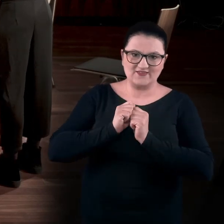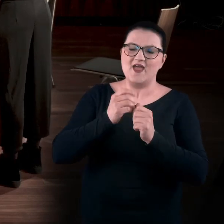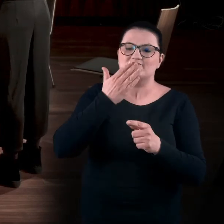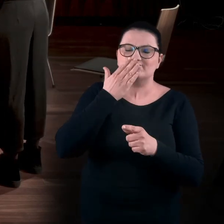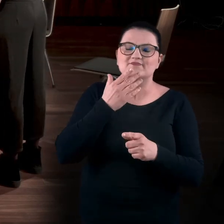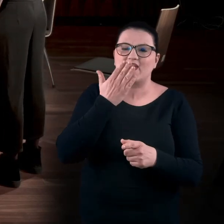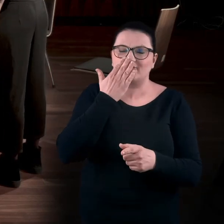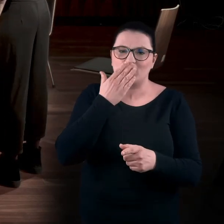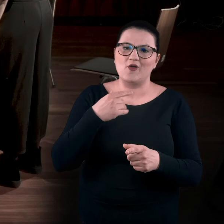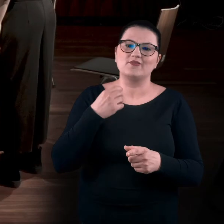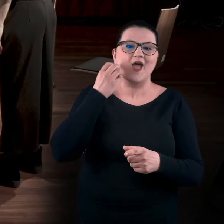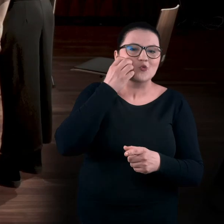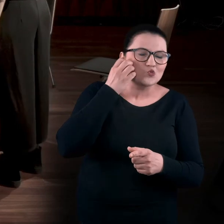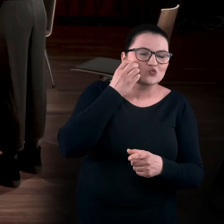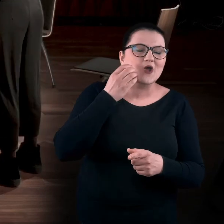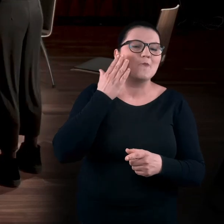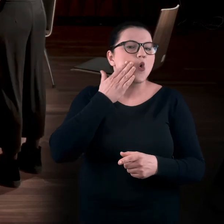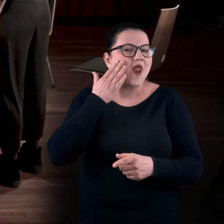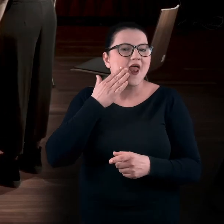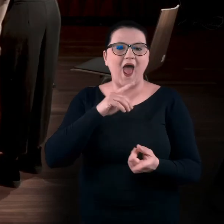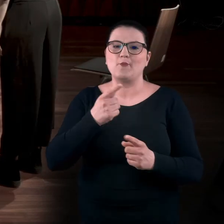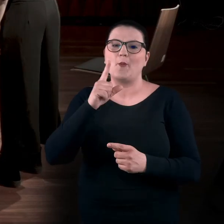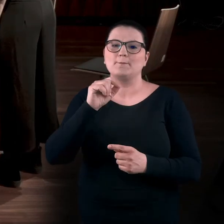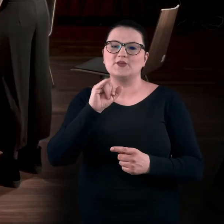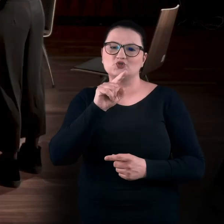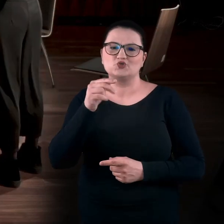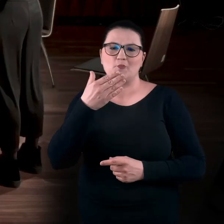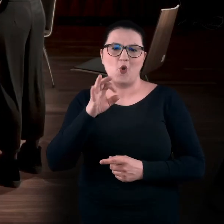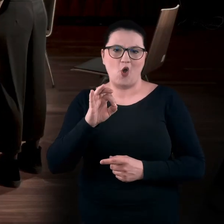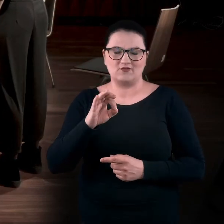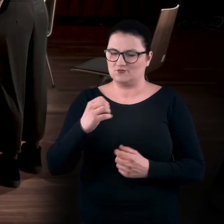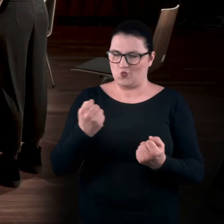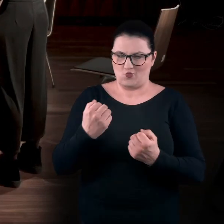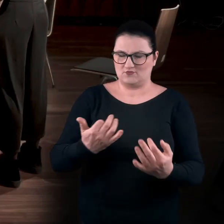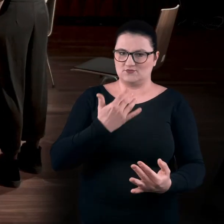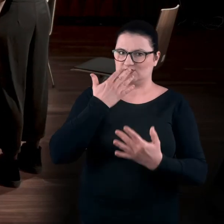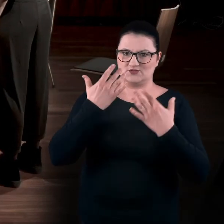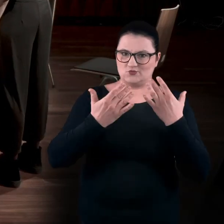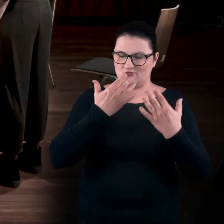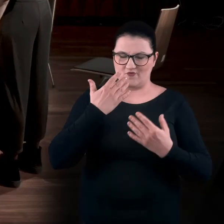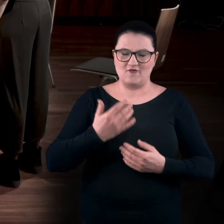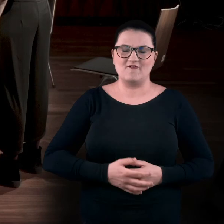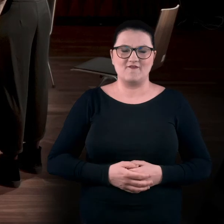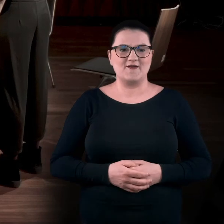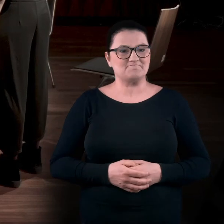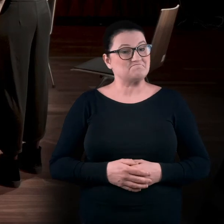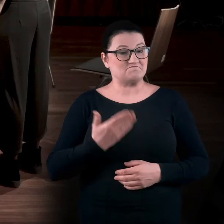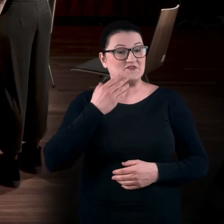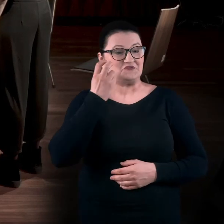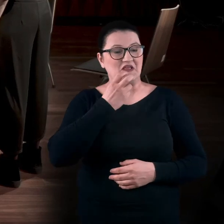Czy to jest, na przykład, róża, morela czy piżmo? Więc to jest też bardzo sensoryczne. BARTEK: Okej. Super. BARTEK: Super ciekawe.